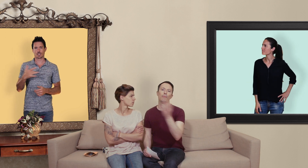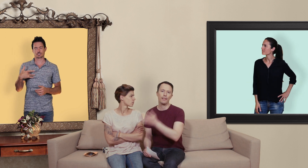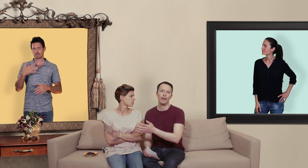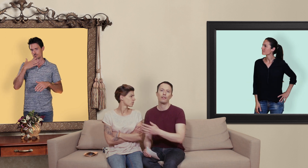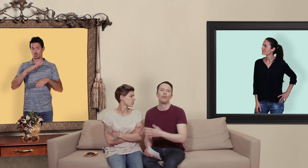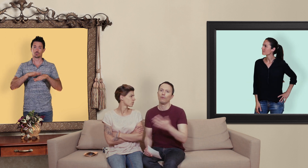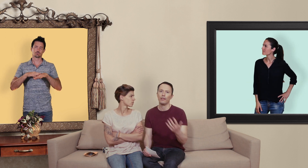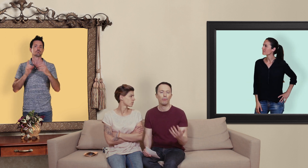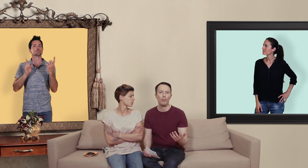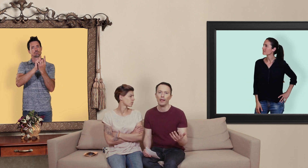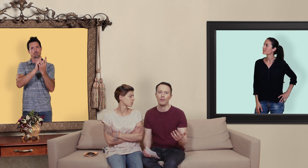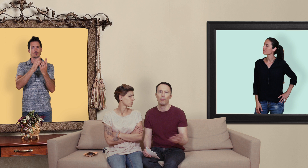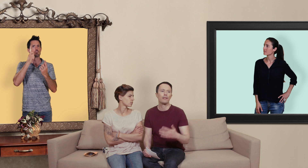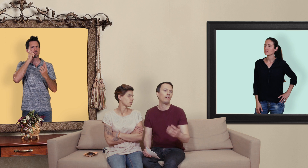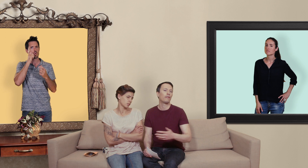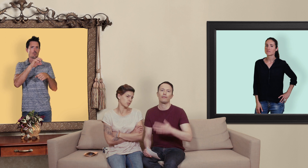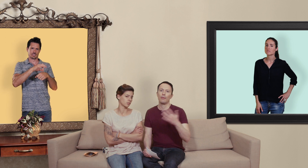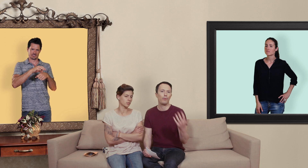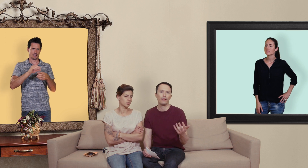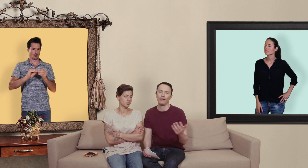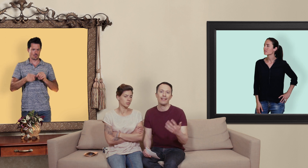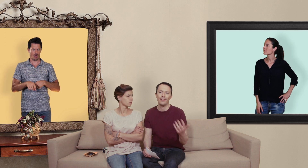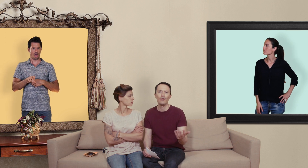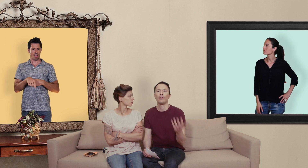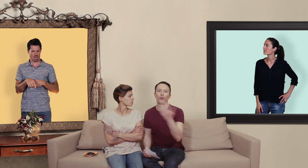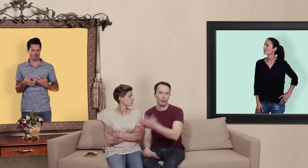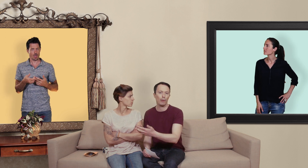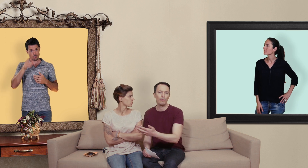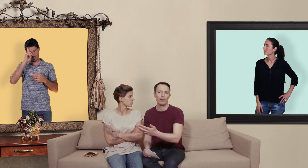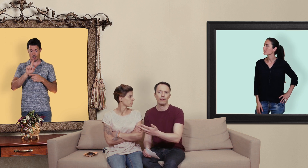médecin ainsi on a des problèmes d'érection parce que ça peut être un signe qu'on a d'autres problèmes de santé